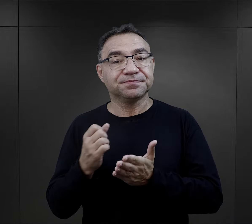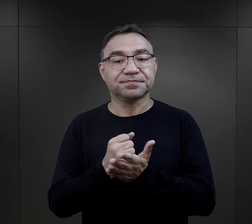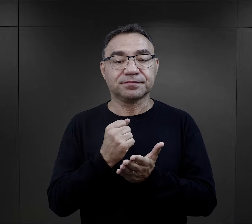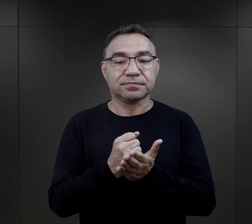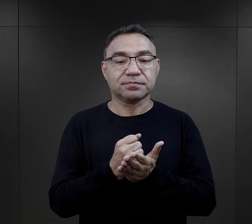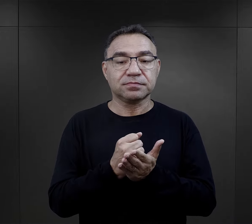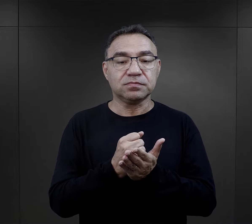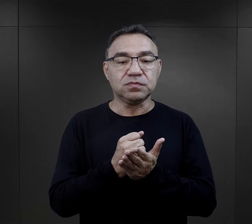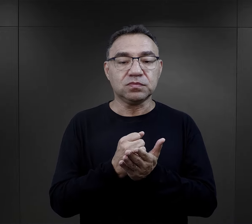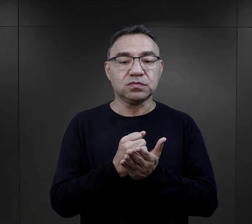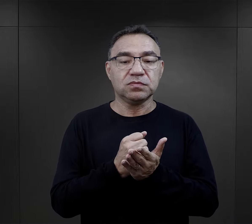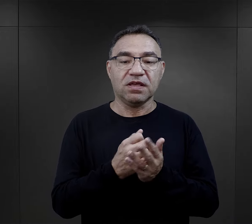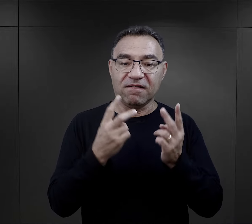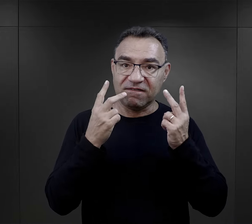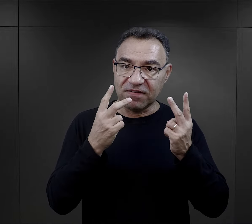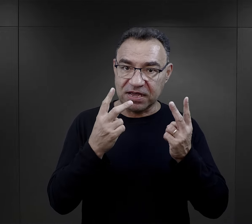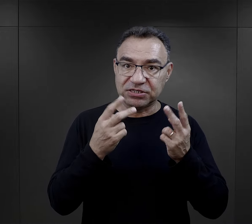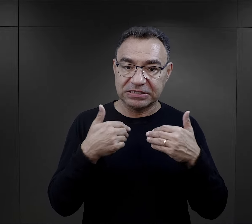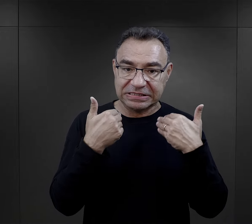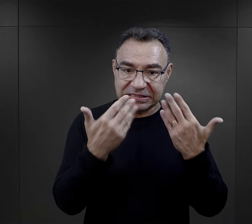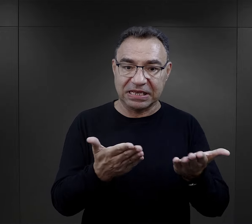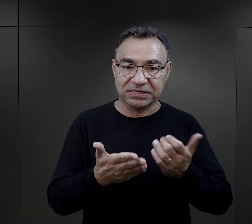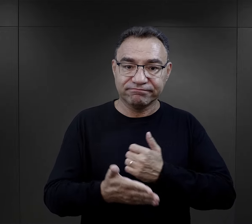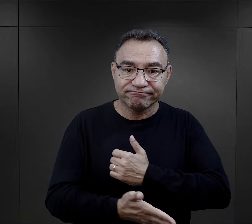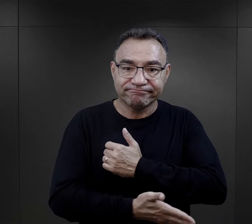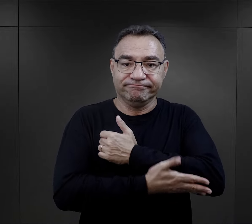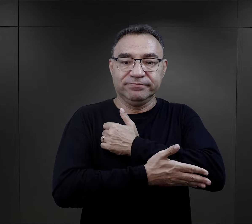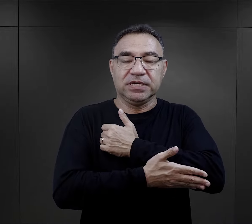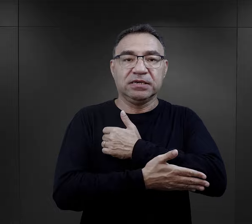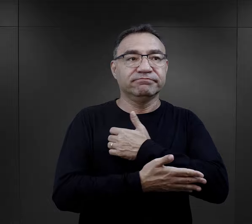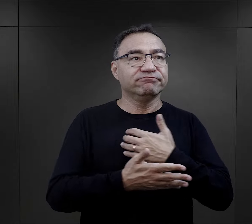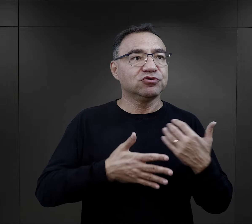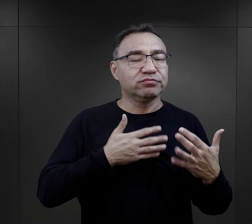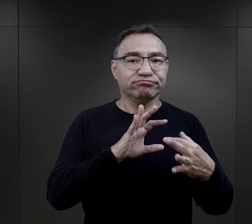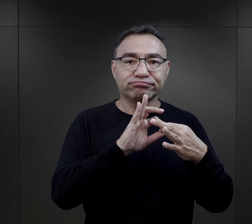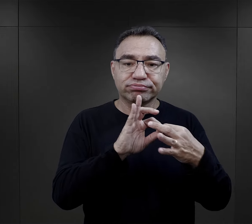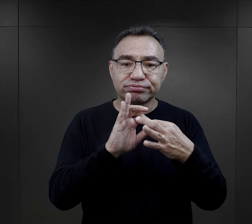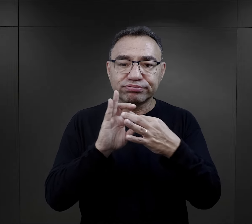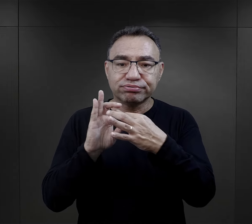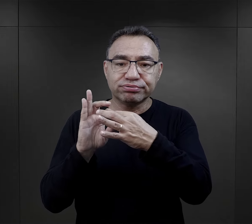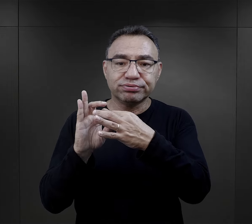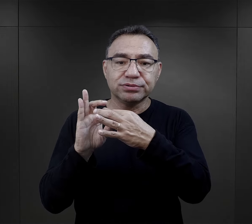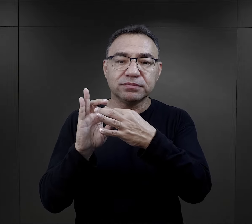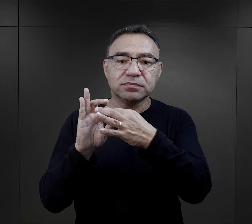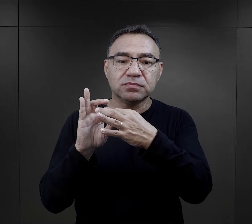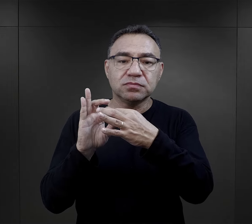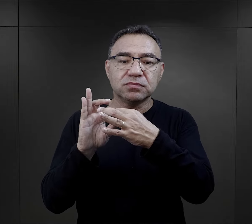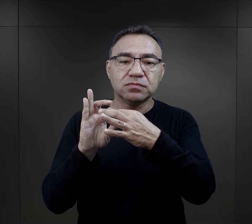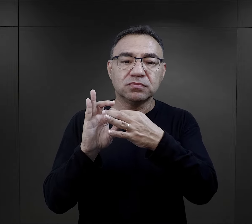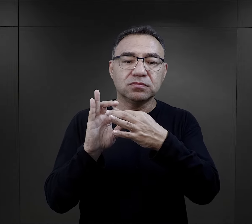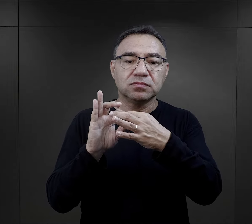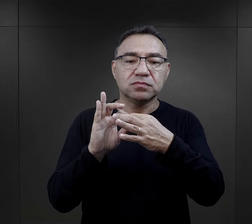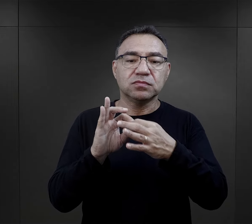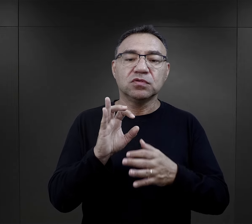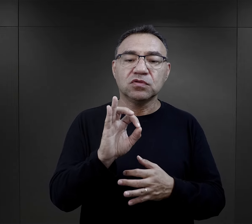Kolejnym czynnikiem, który też był istotny dla wsparcia, dla utrzymania więzi,